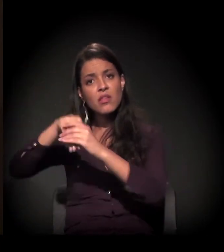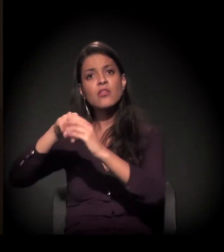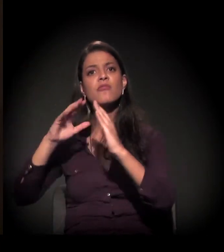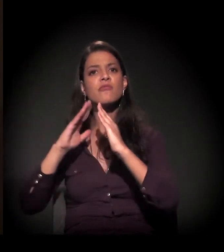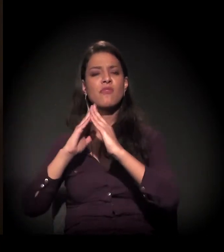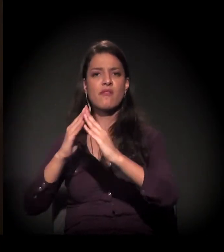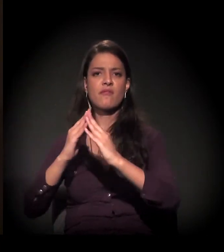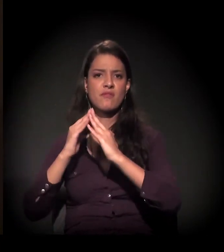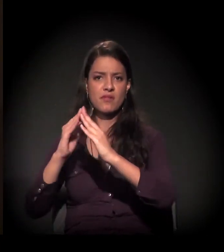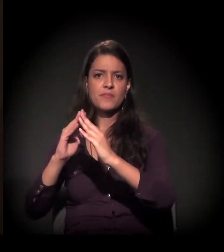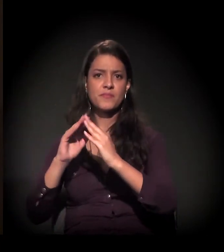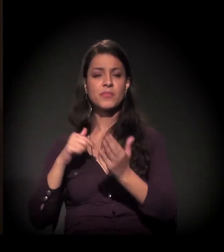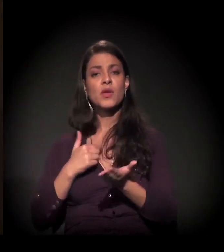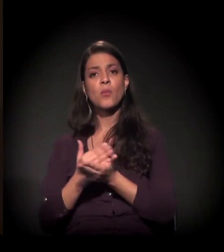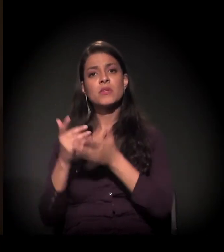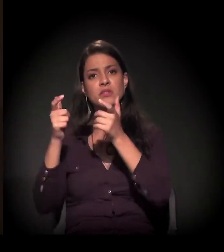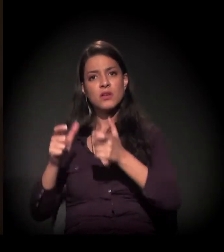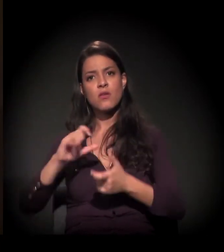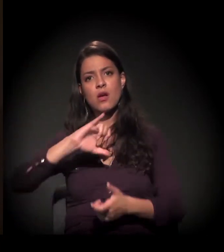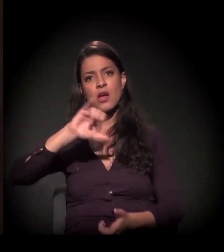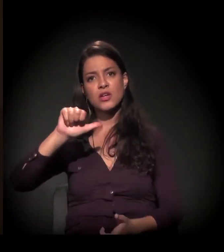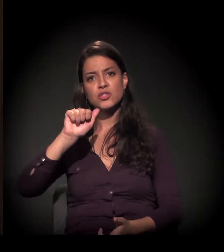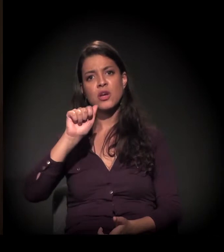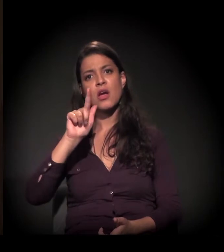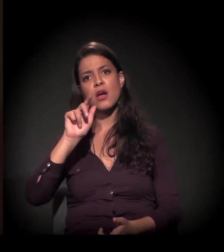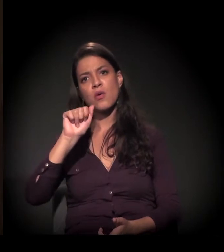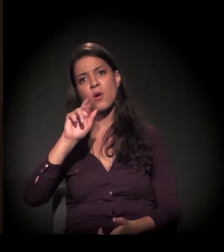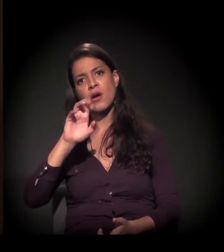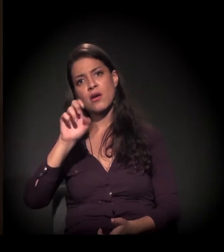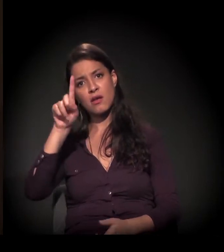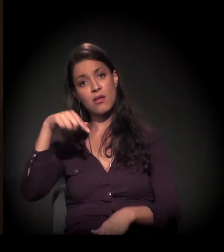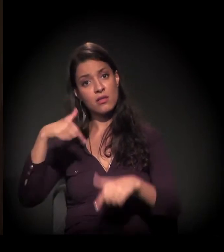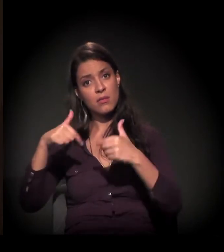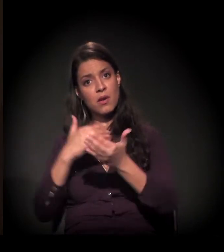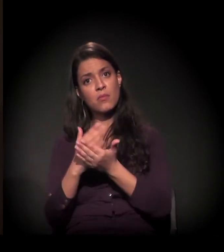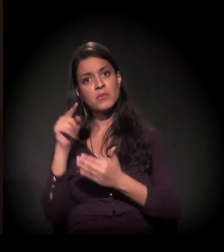E eu comecei o meu trabalho pela favela do Jaguaré e não parei nunca mais.